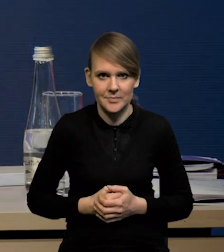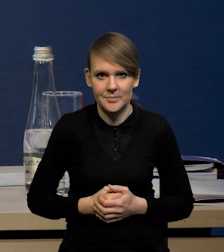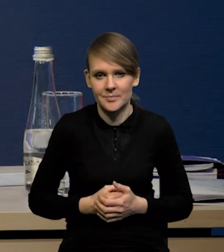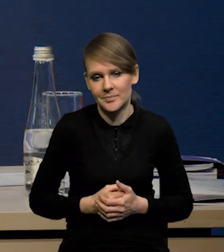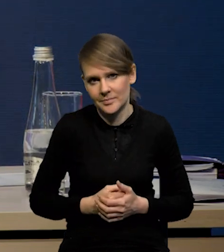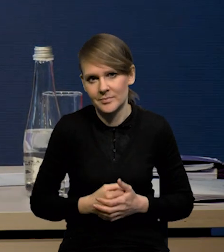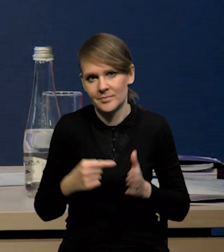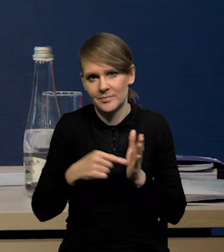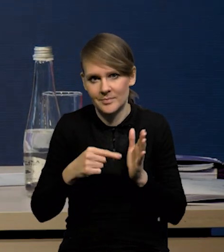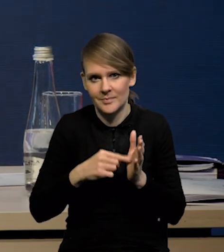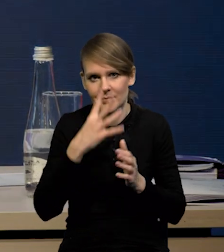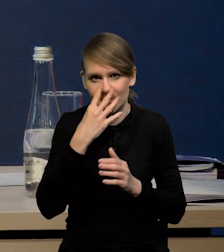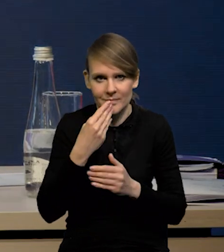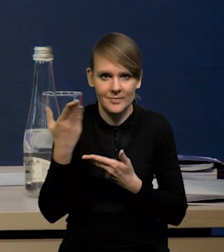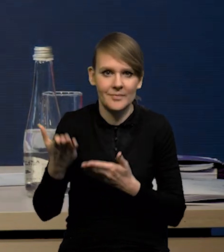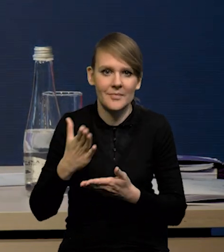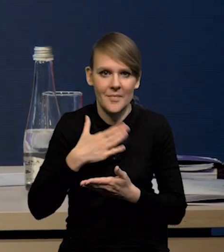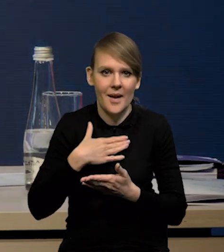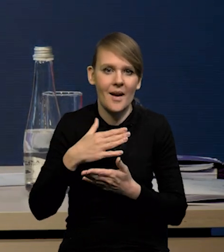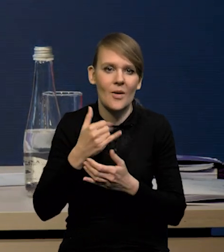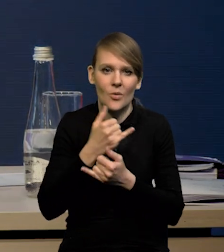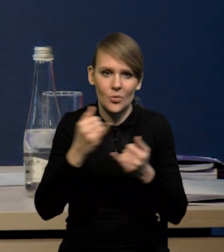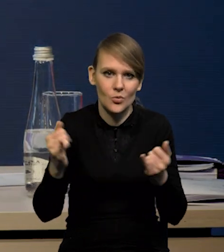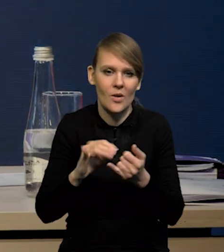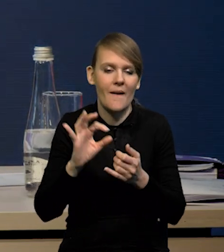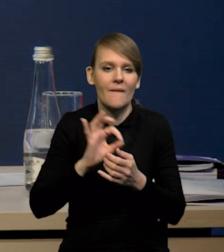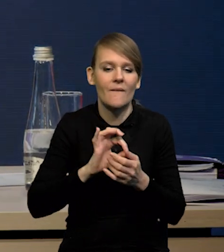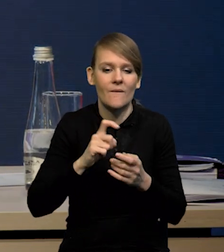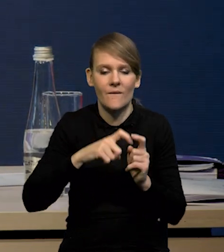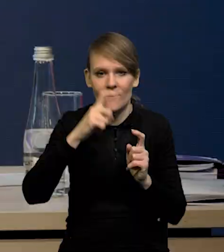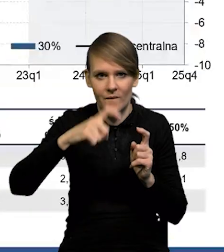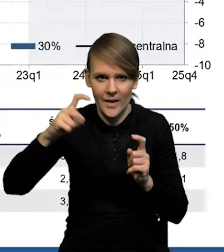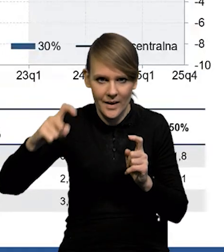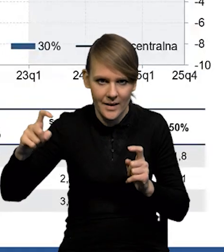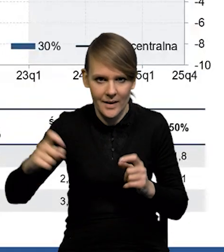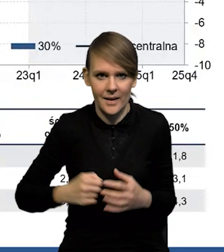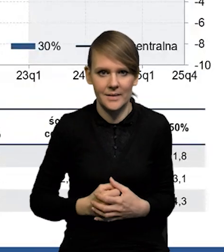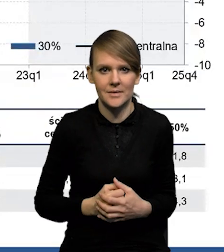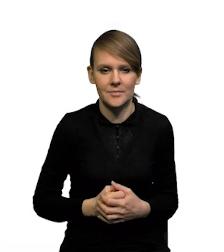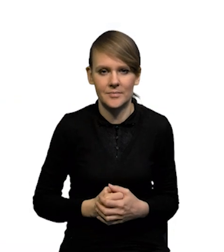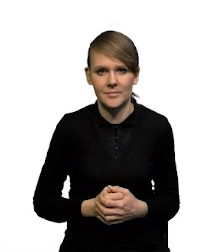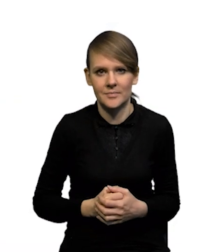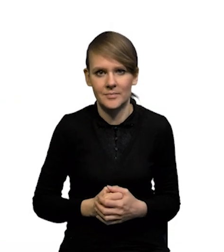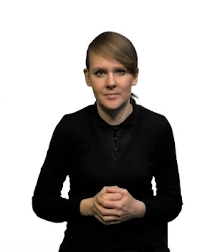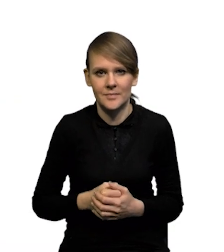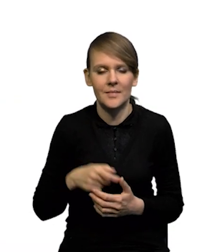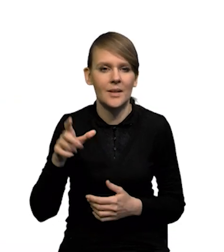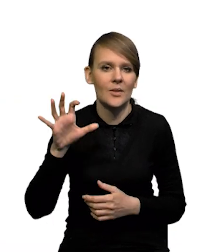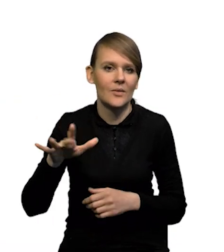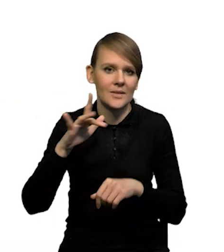No i to mniej więcej obrazują nasze wykresy wachlarzowe. To niewielką asymetrię w przypadku PKB i symetrii w przypadku wskaźnika inflacji.